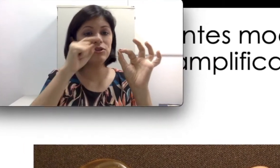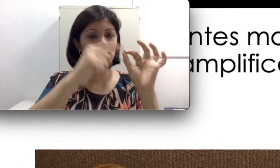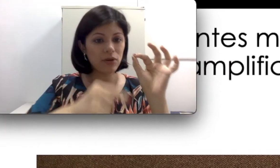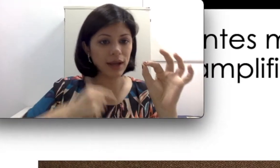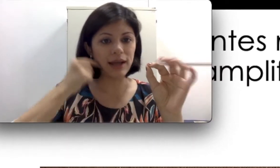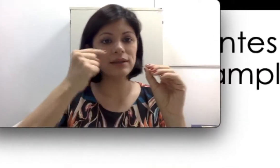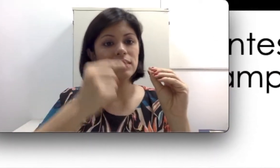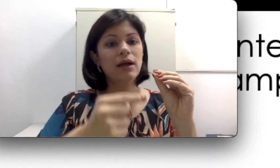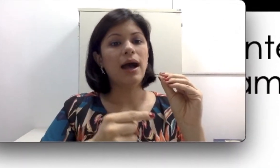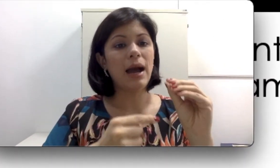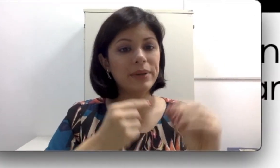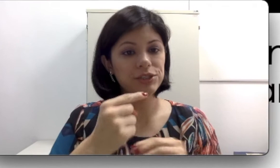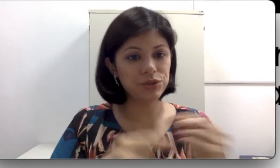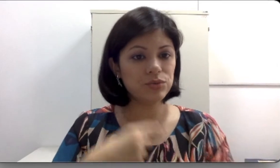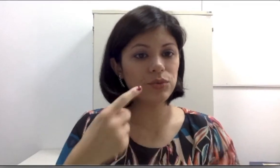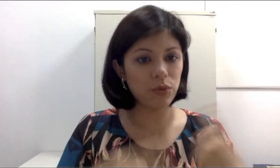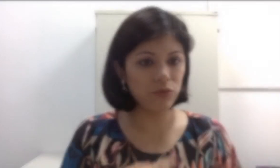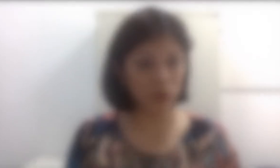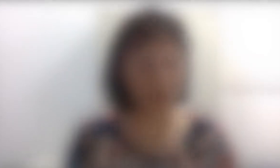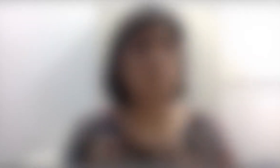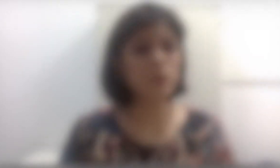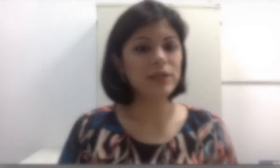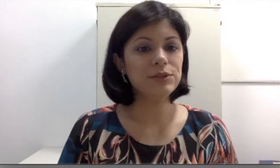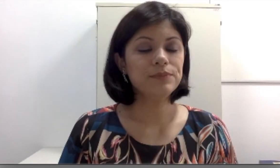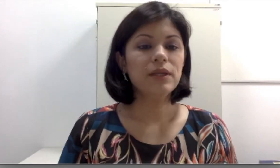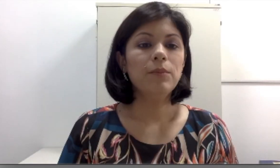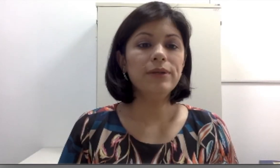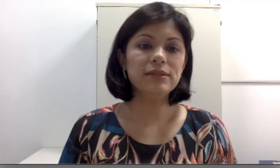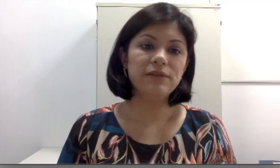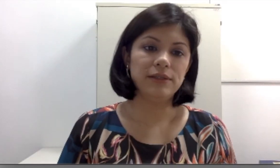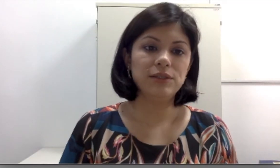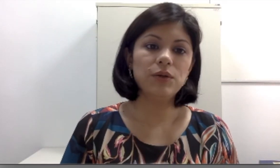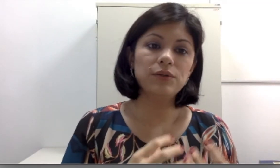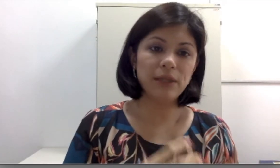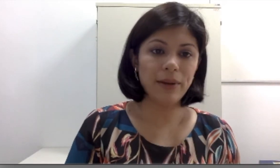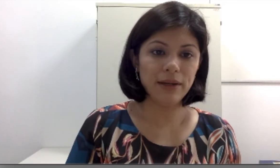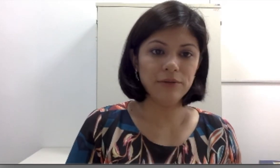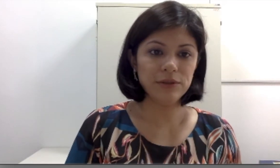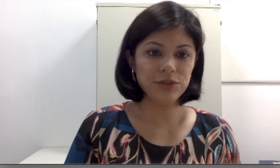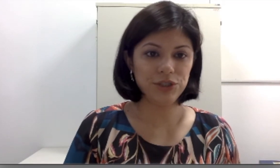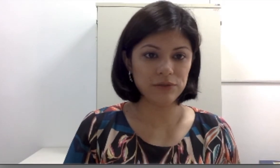trocada a partir de um novo molde. Por isso, muitas vezes quando os aparelhos auditivos